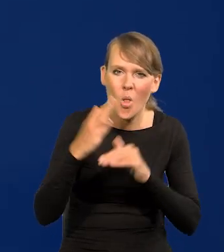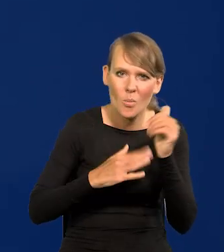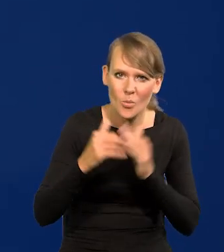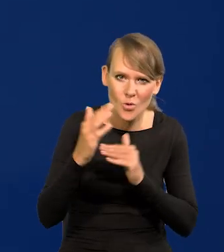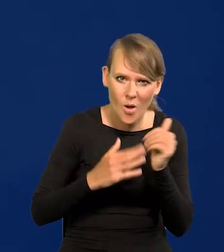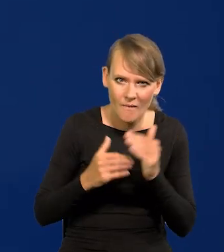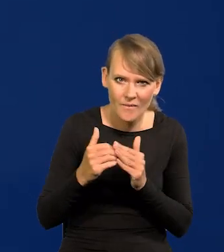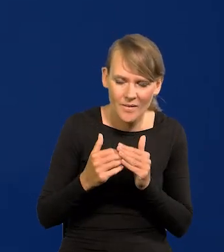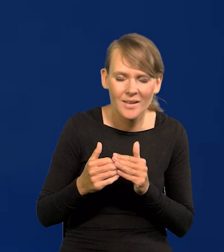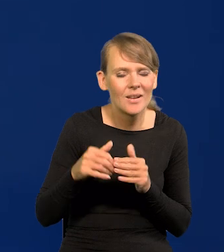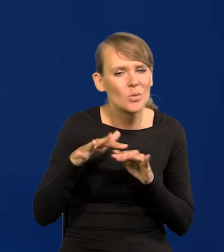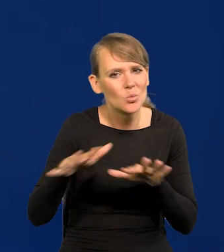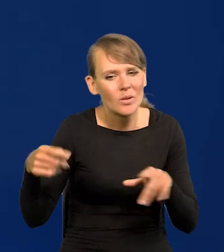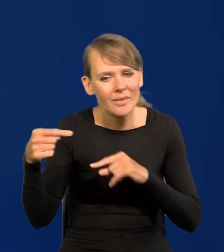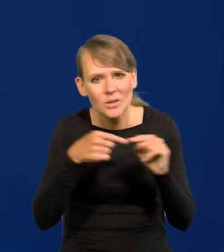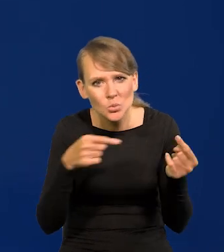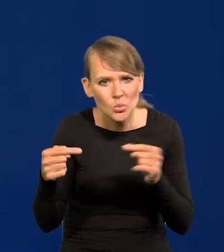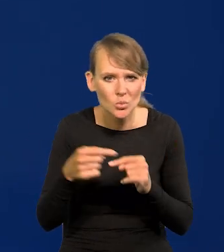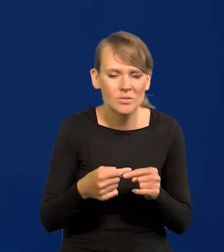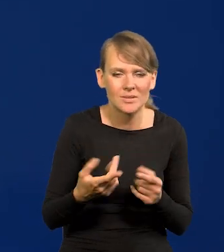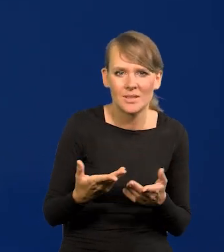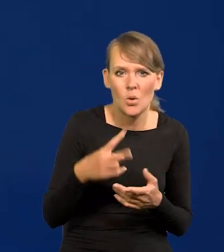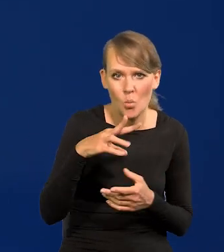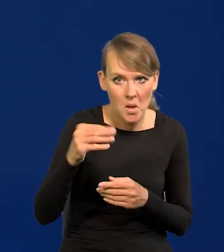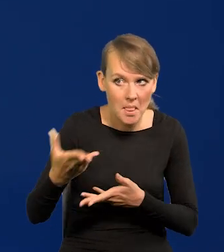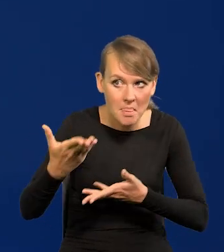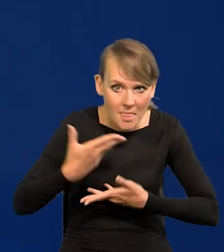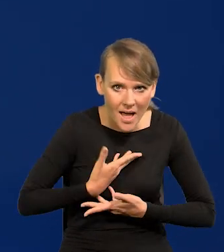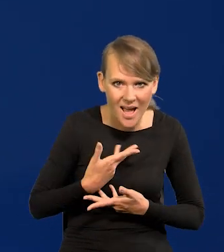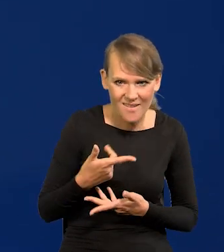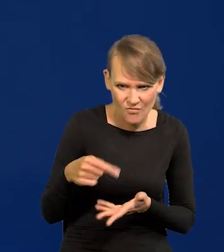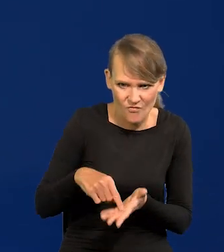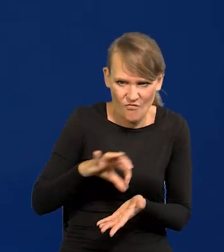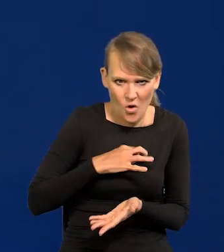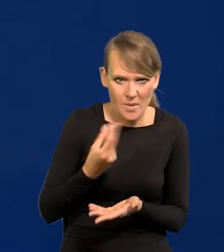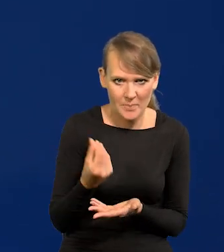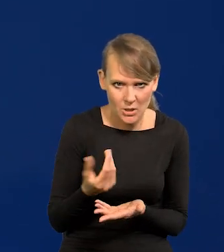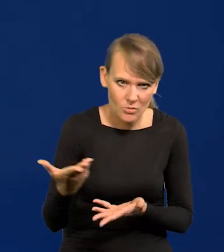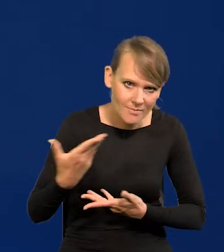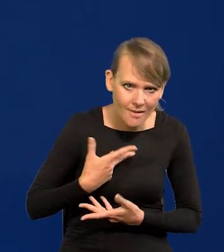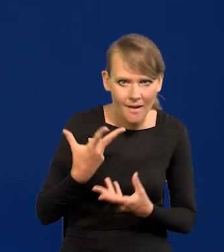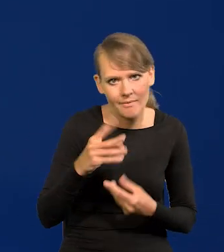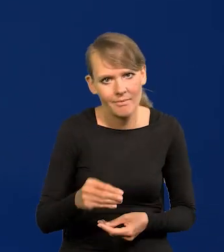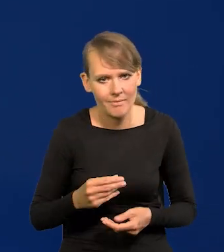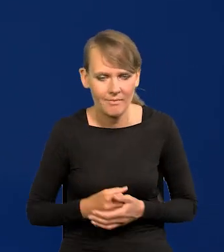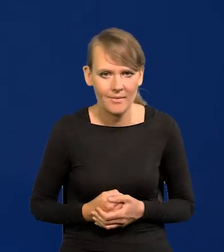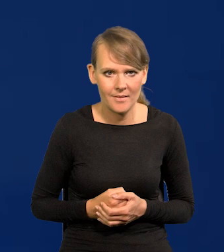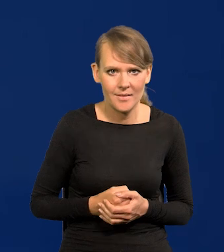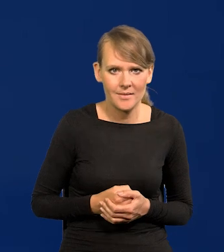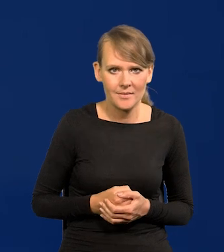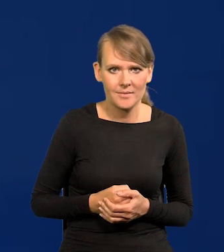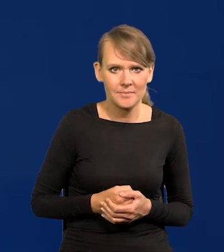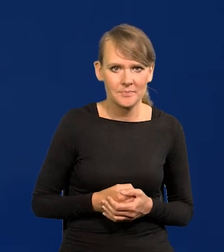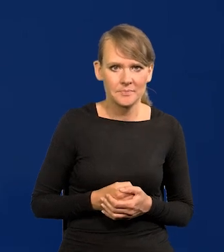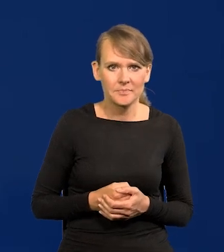Tyle jest dyskusji, czy nam Unia łaskawie da nasze pieniądze, czy nie da warunkując to politycznie,